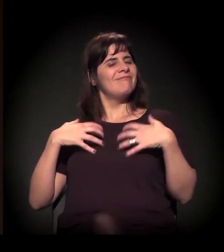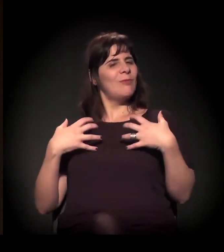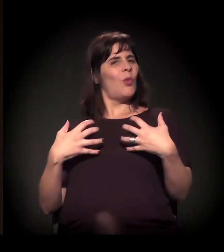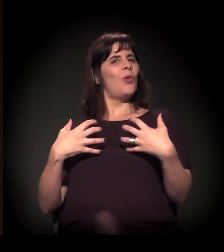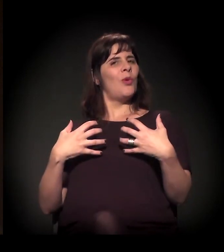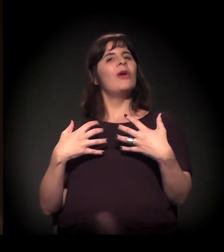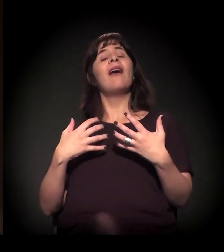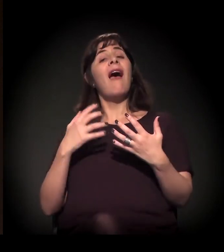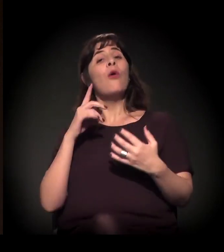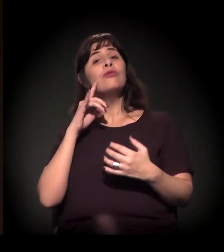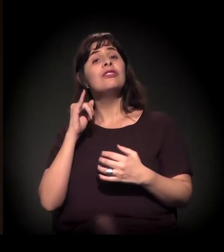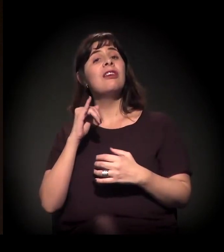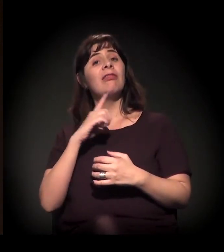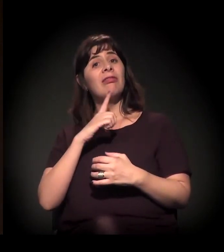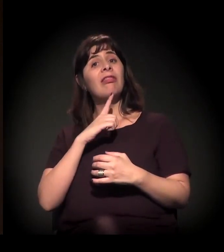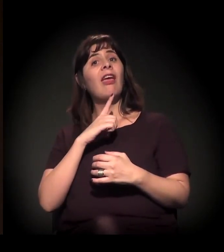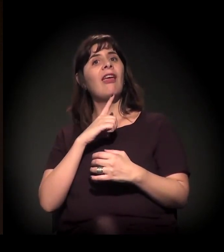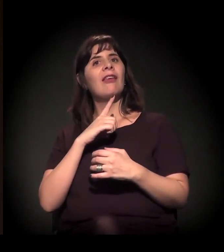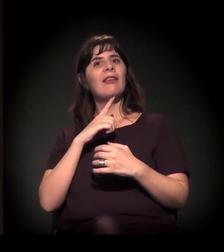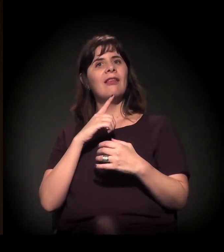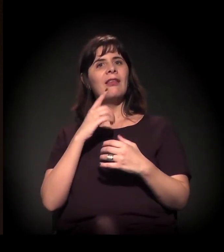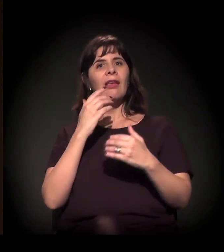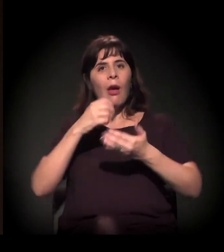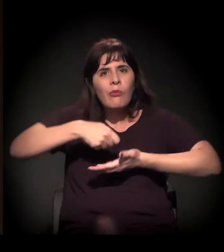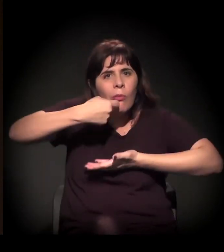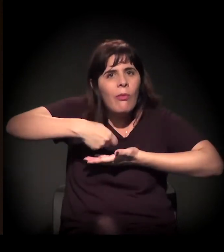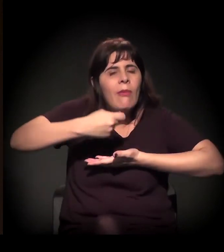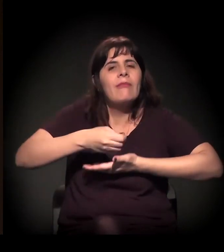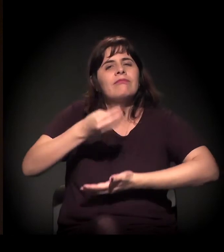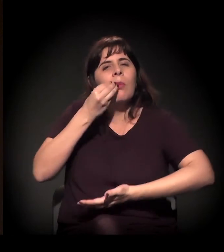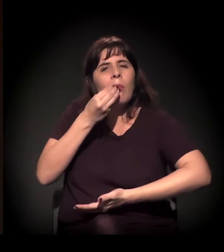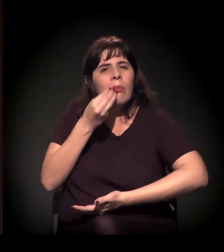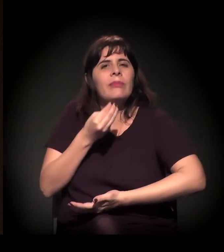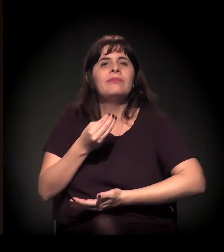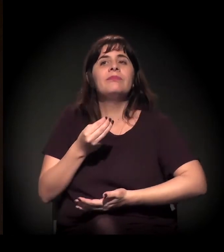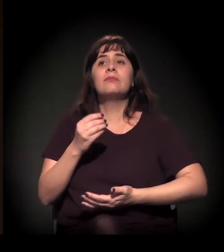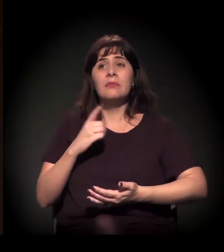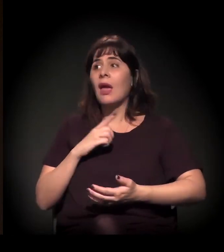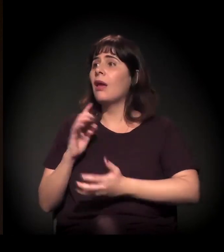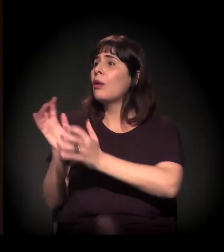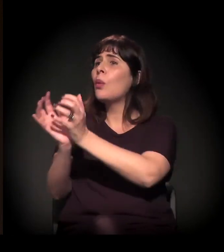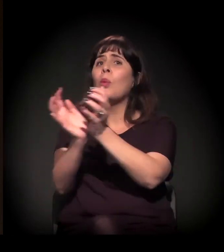É um dia de muita alimentação e tem coletivos que a gente quer que colem,